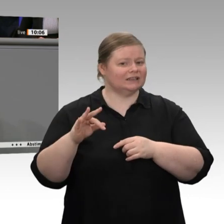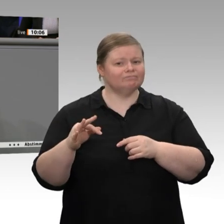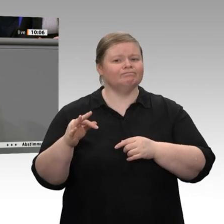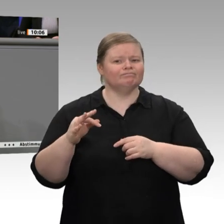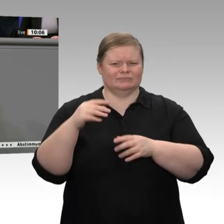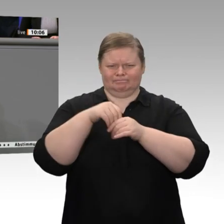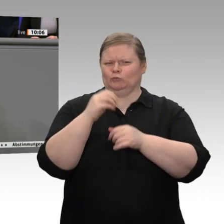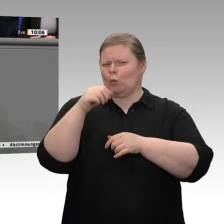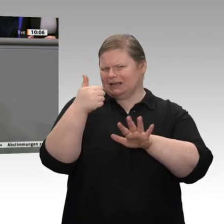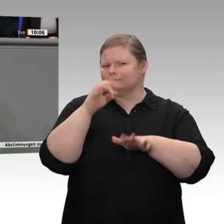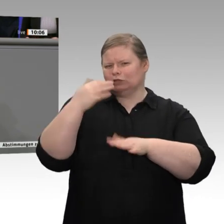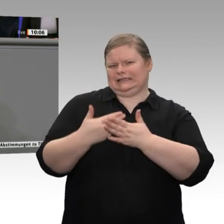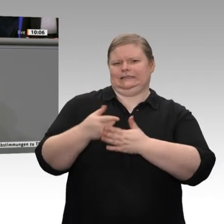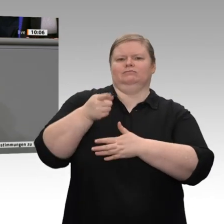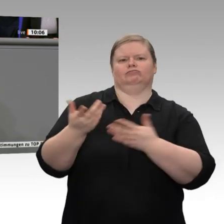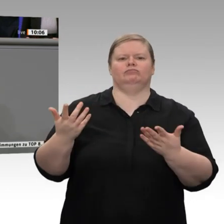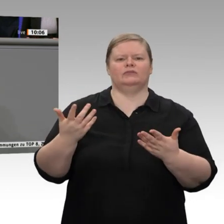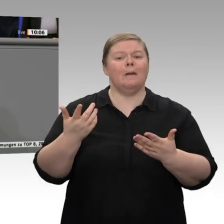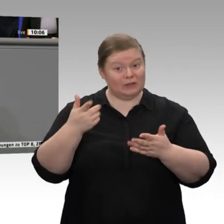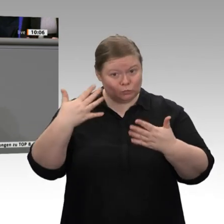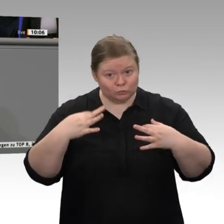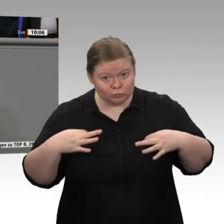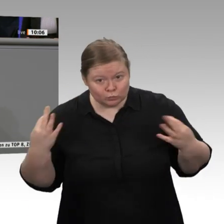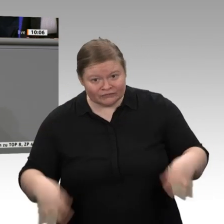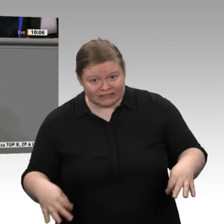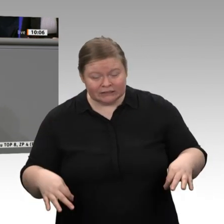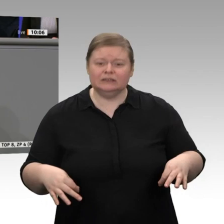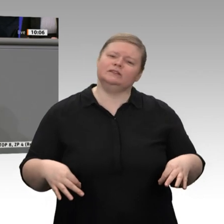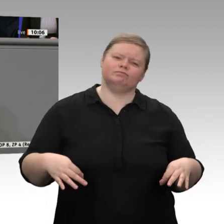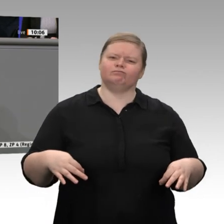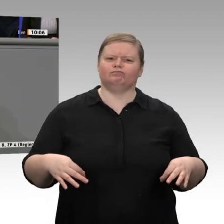das finde ich traurig in unserem Land, Herr